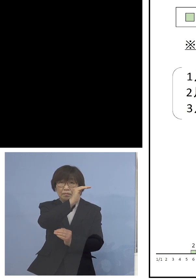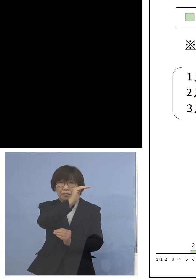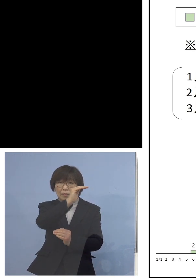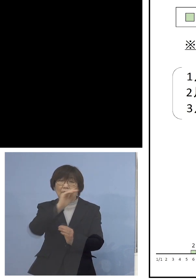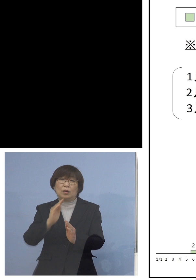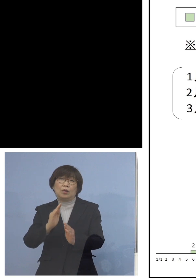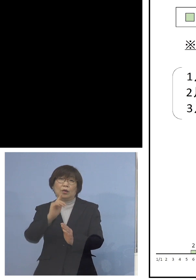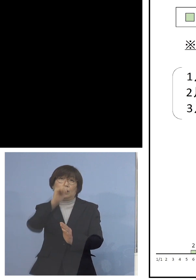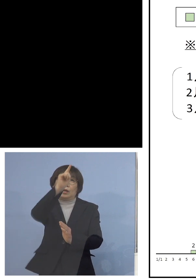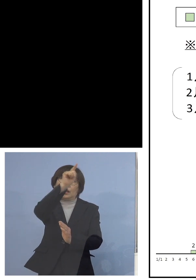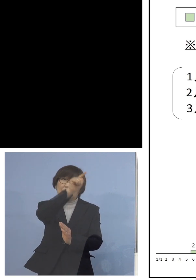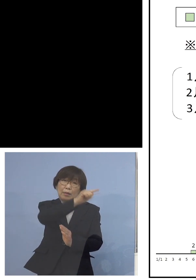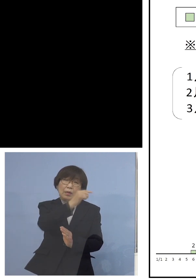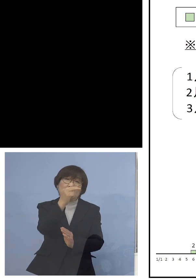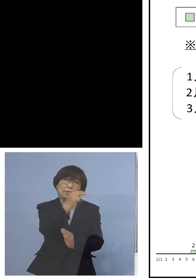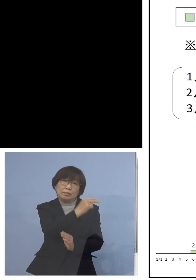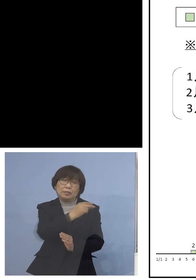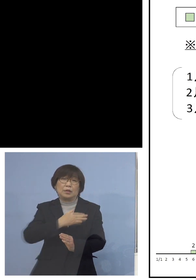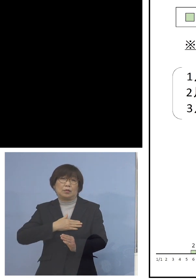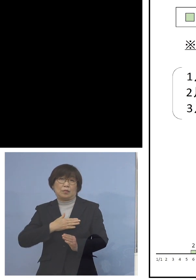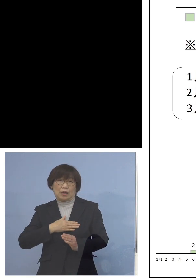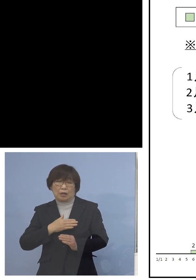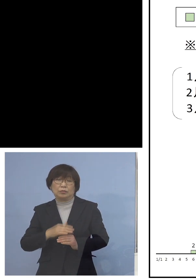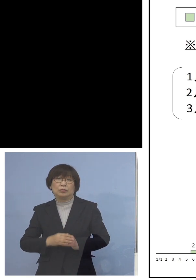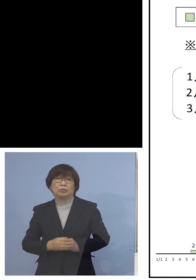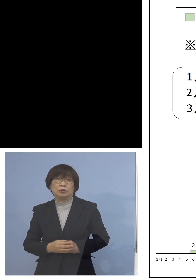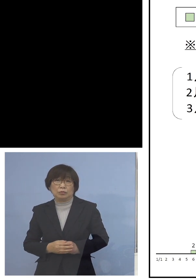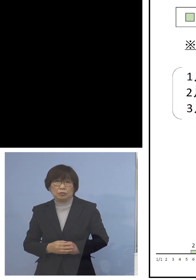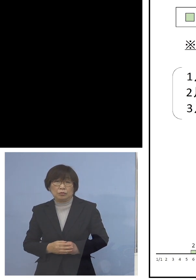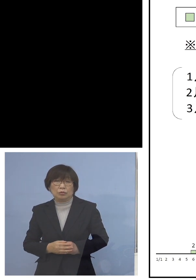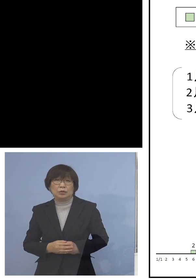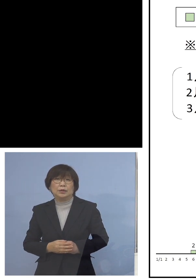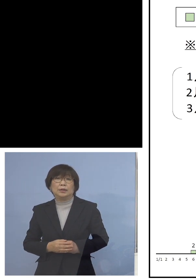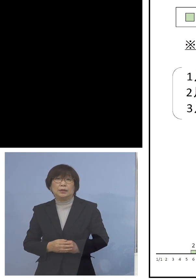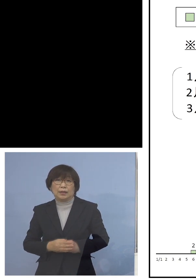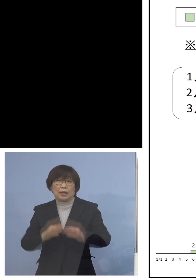お分かりいただけるかと思いますね ということですからこの家庭内感染